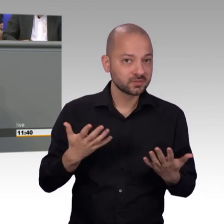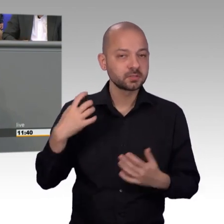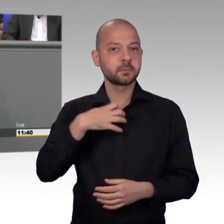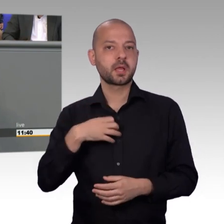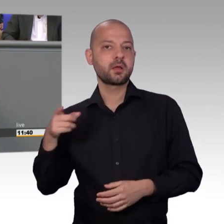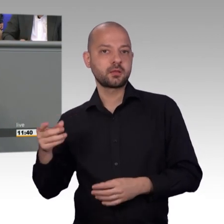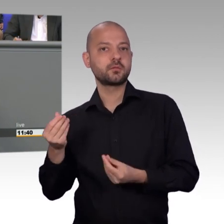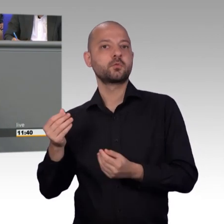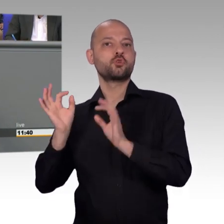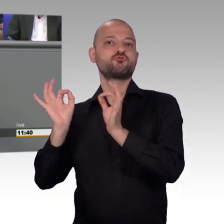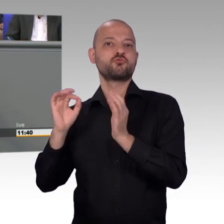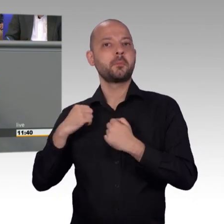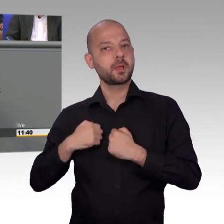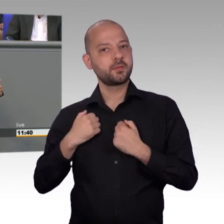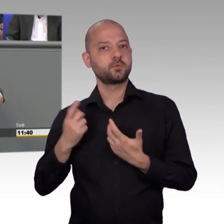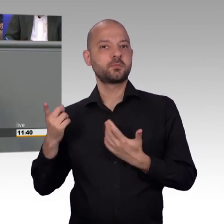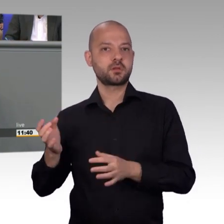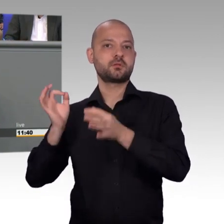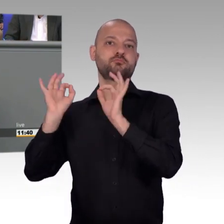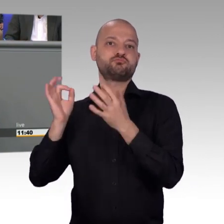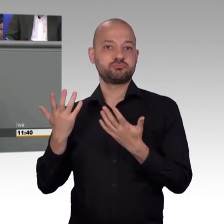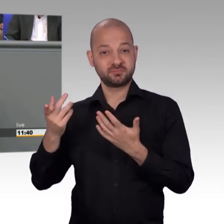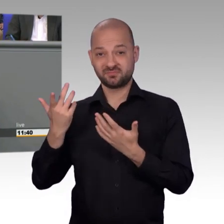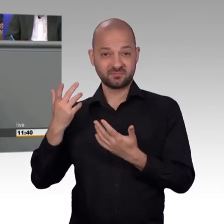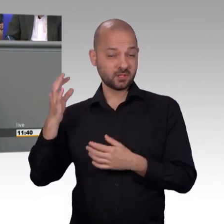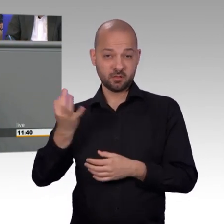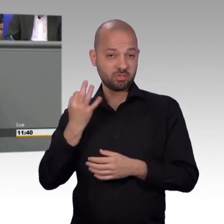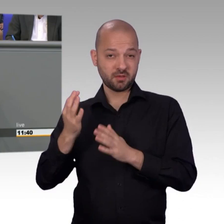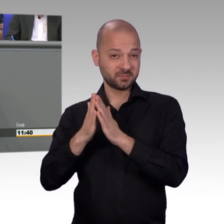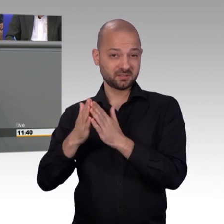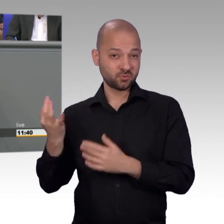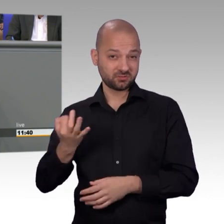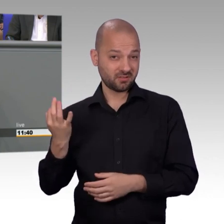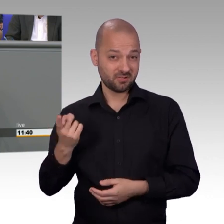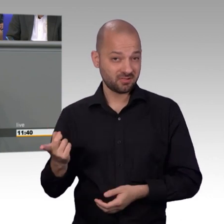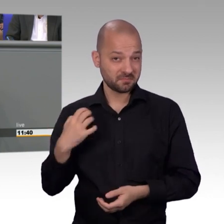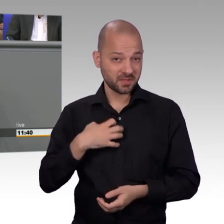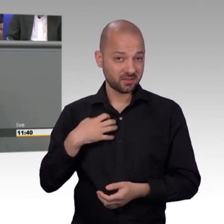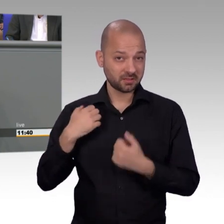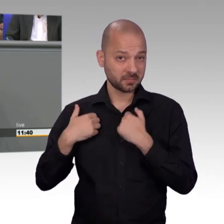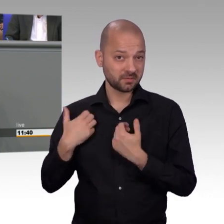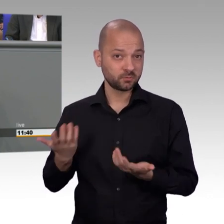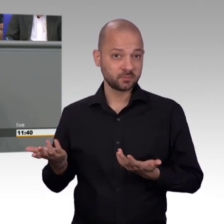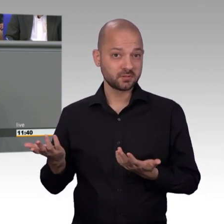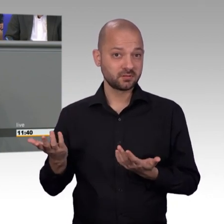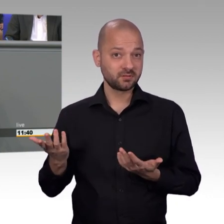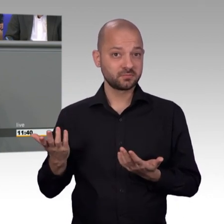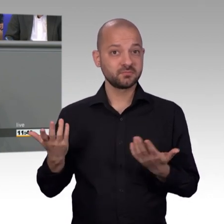man rückt aus und dann kommt man nicht weiter, weil die Unfallstelle durch irgendwelche, mit Verlaub, verzeihen Sie es mir, Deppen